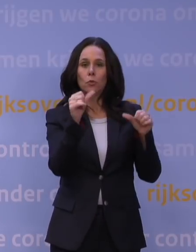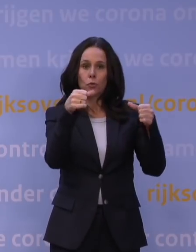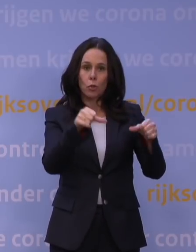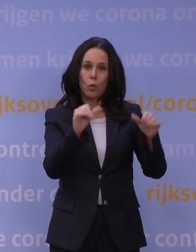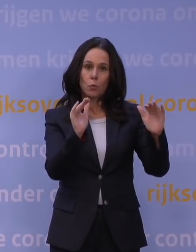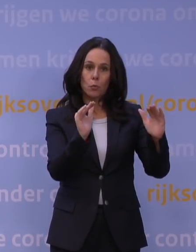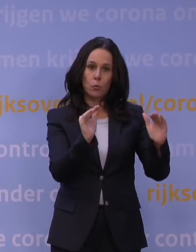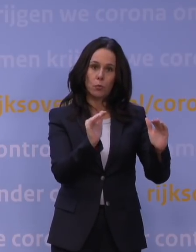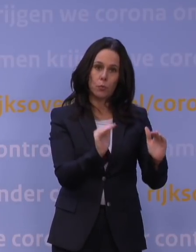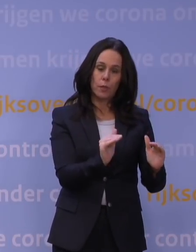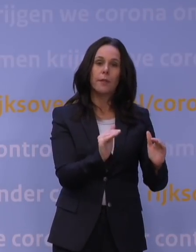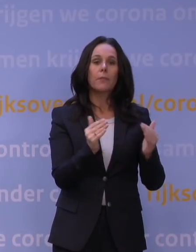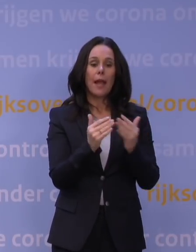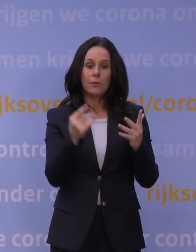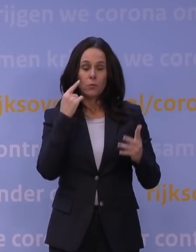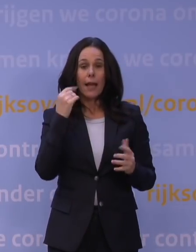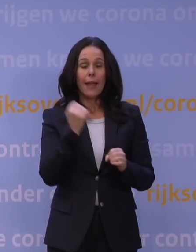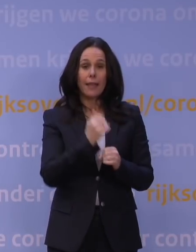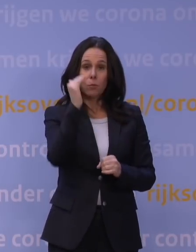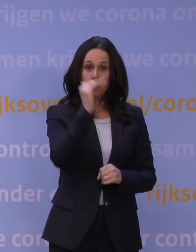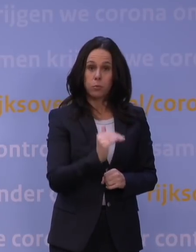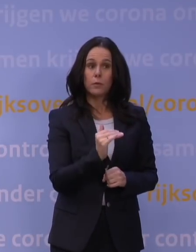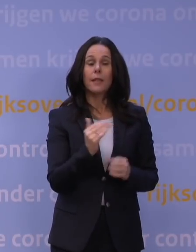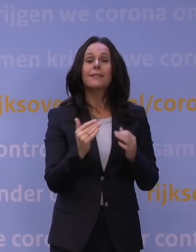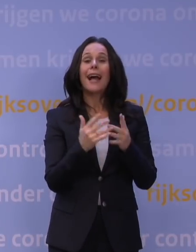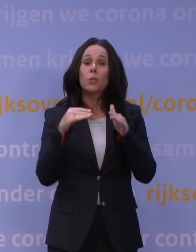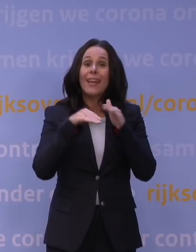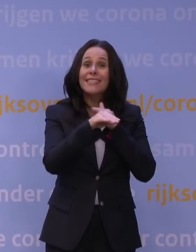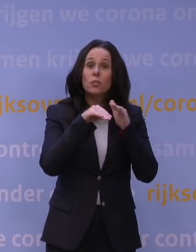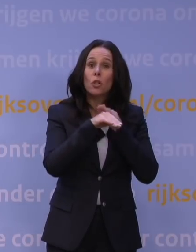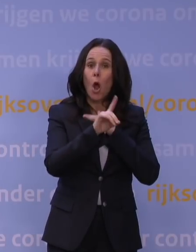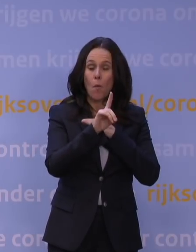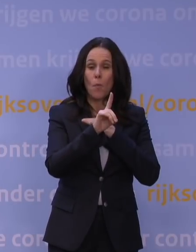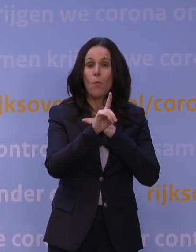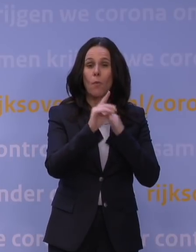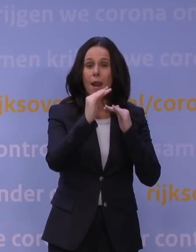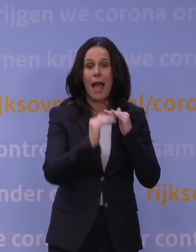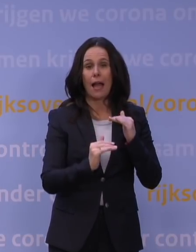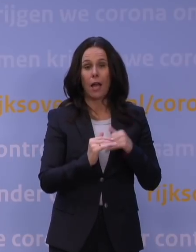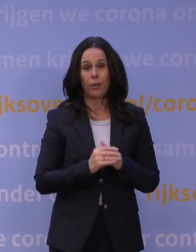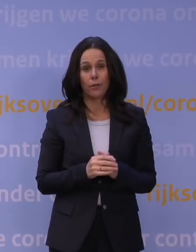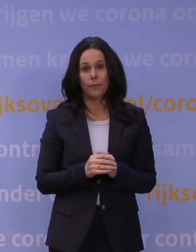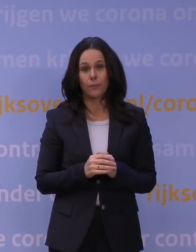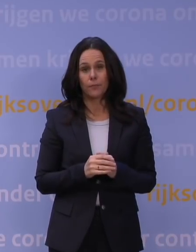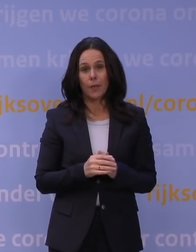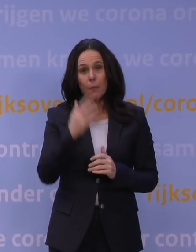Al een aantal dagen dat het echt heel fors lager is, althans de instroom fors lager is, maar het punt is dat we natuurlijk nu aan zien komen,